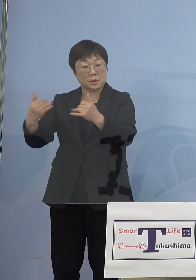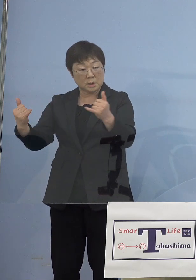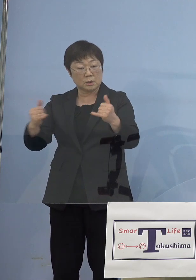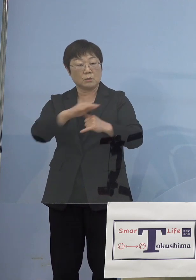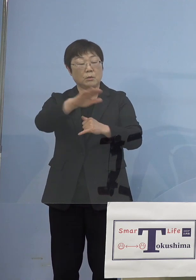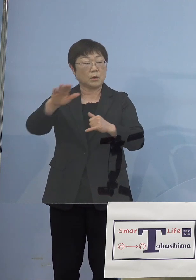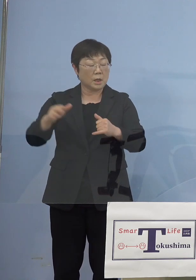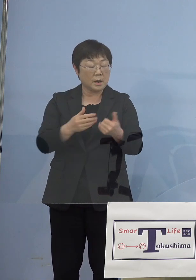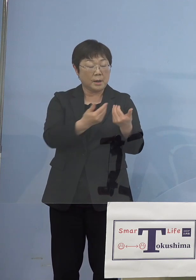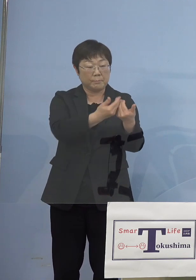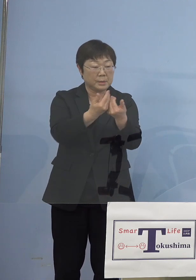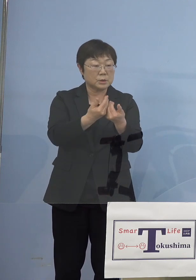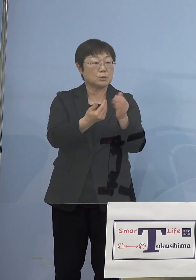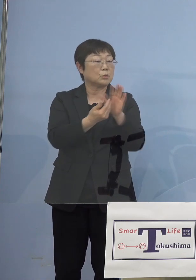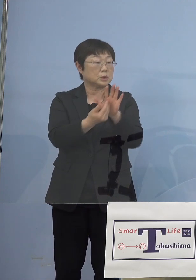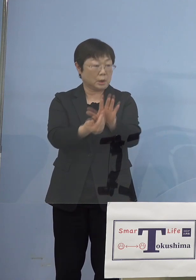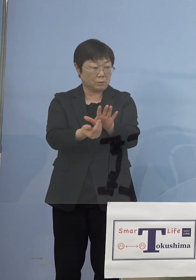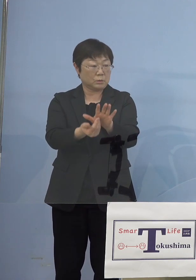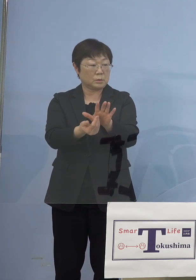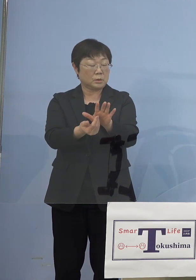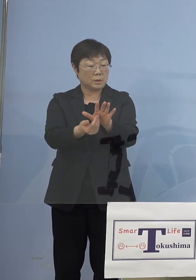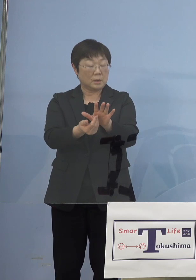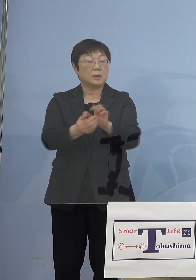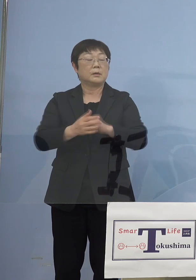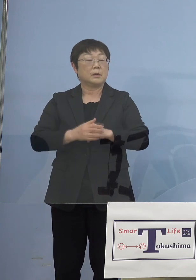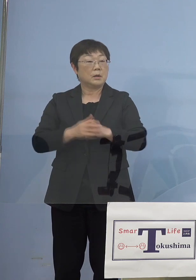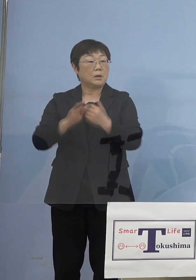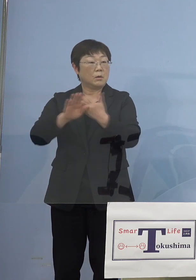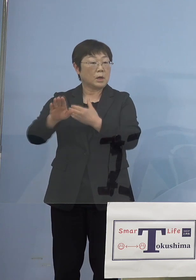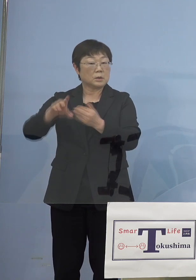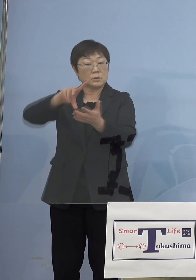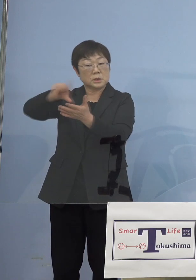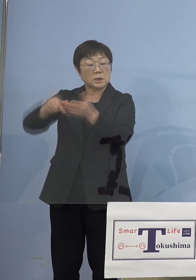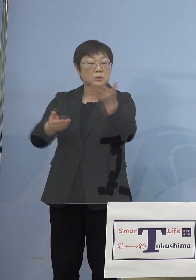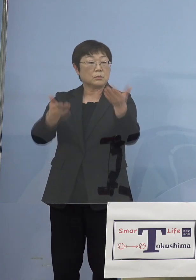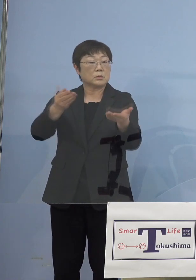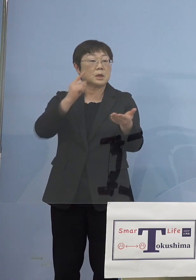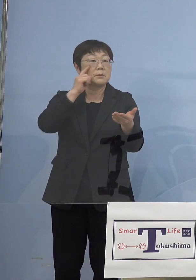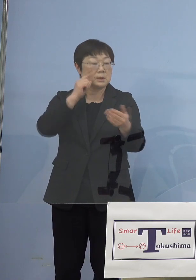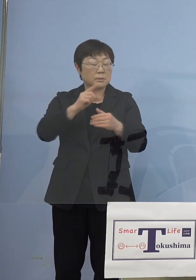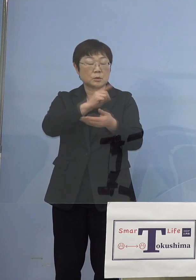密にならないようにと割と他の エリアに比べると徳島の場合は